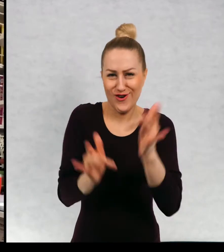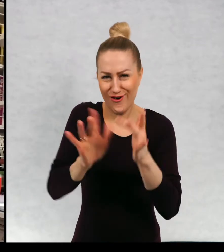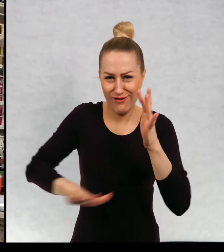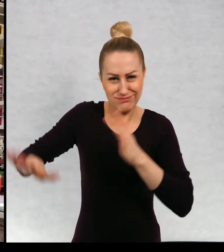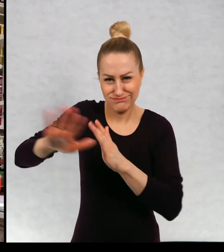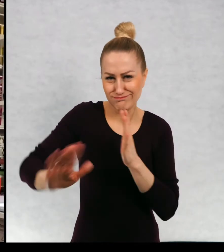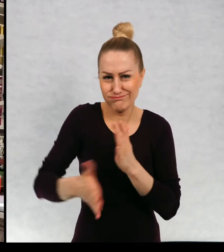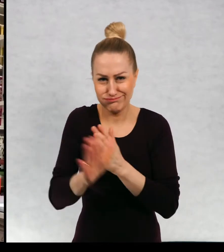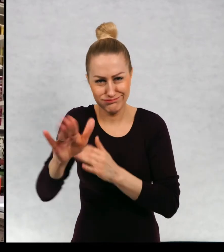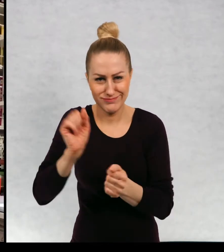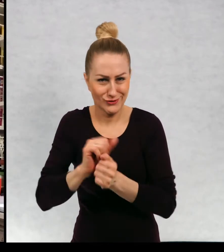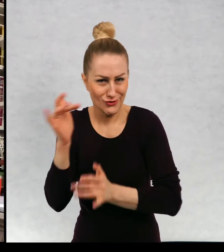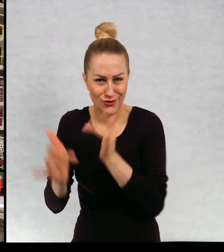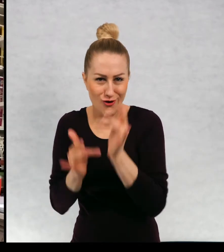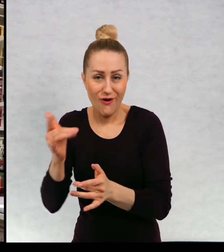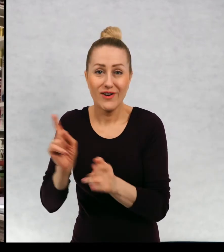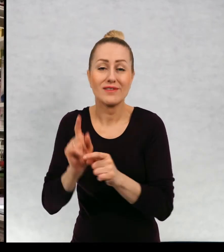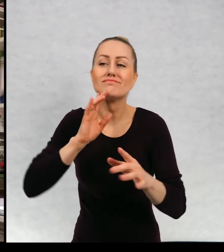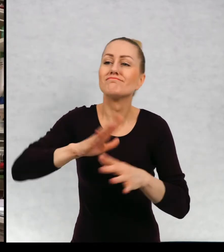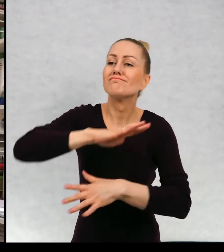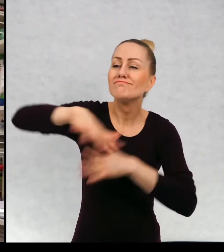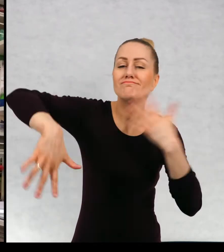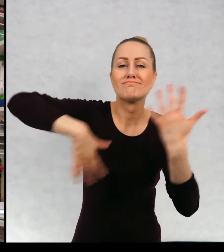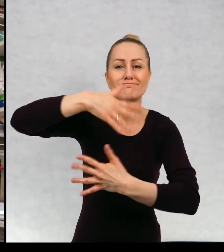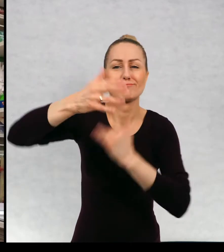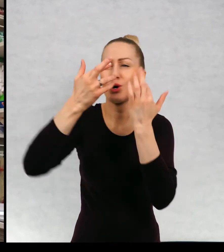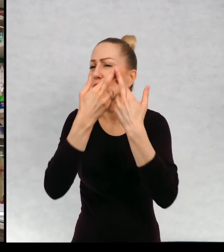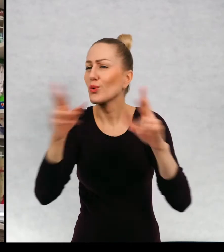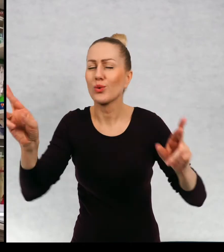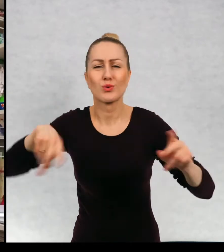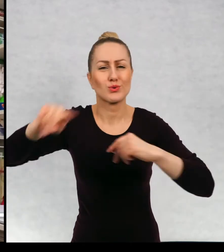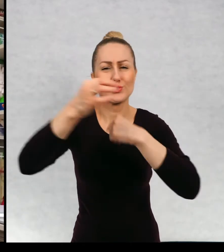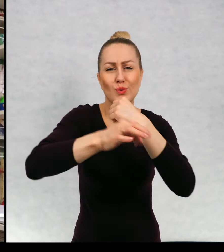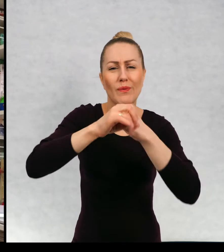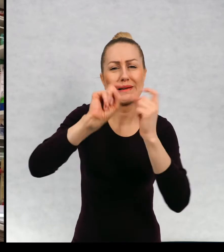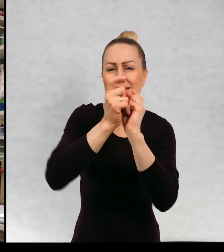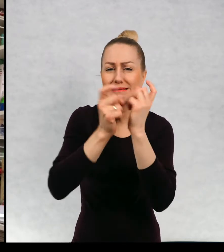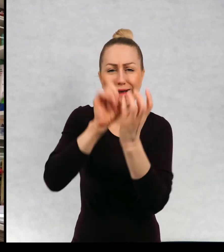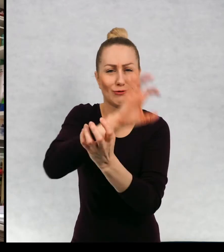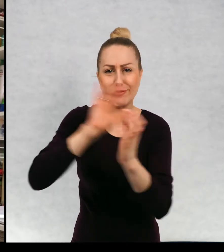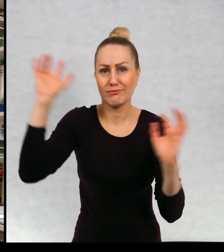rowerach. Jest taka kosmopolityczna atmosfera, dużo studentów z całego